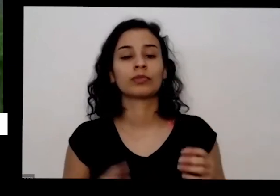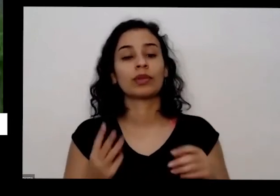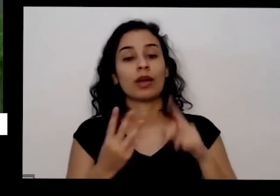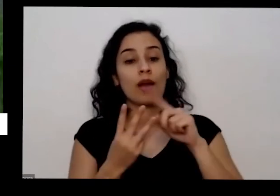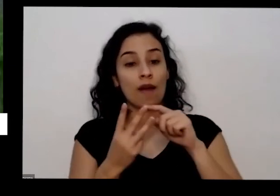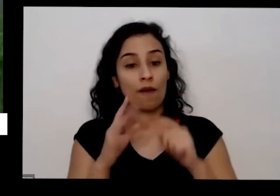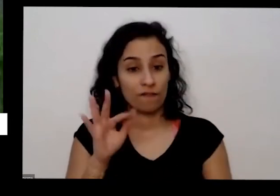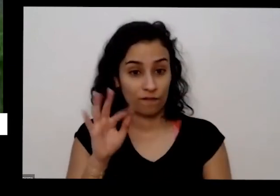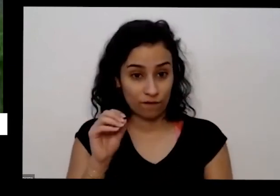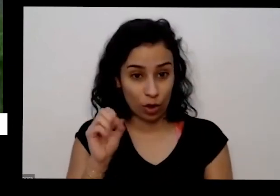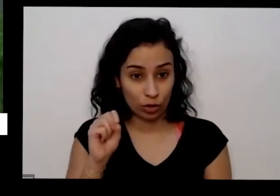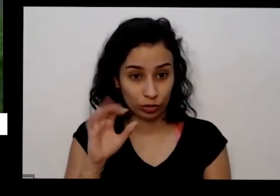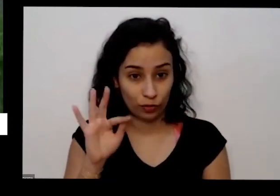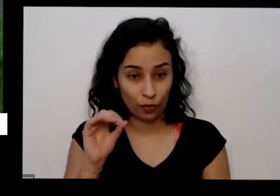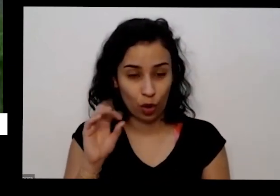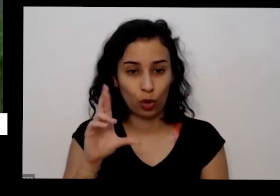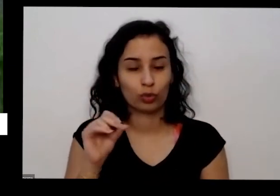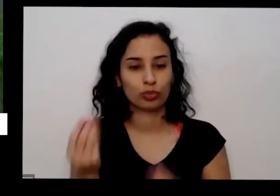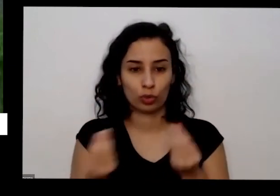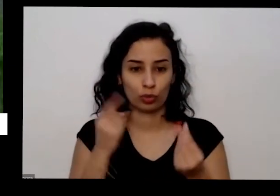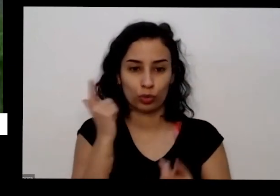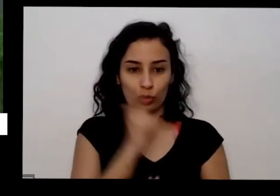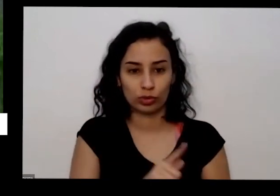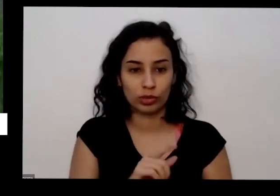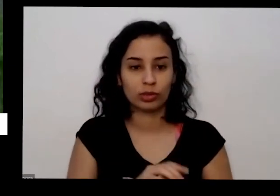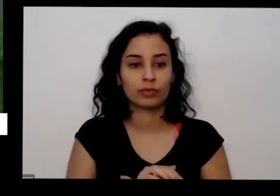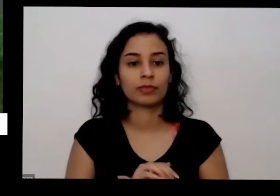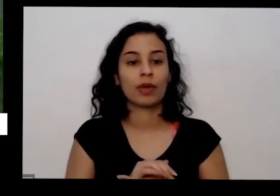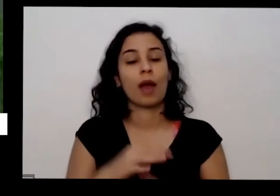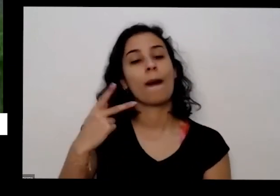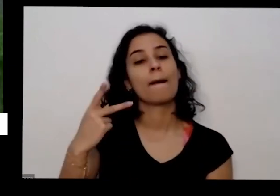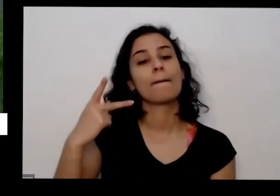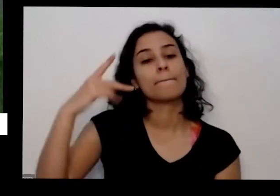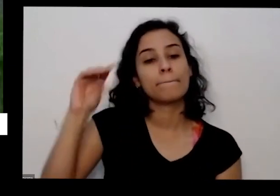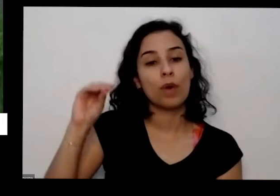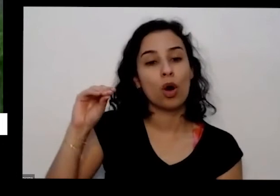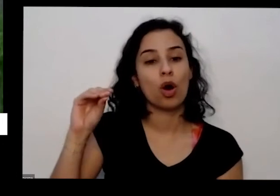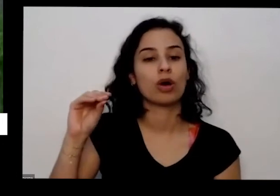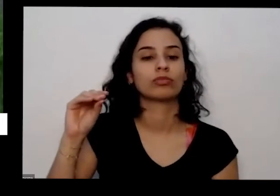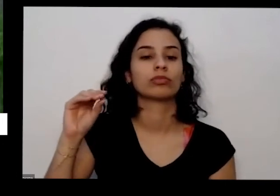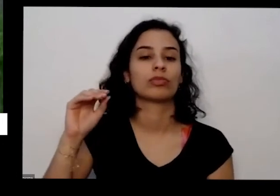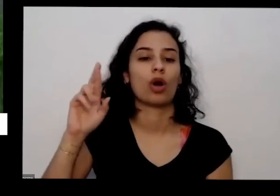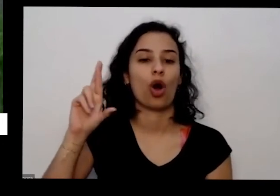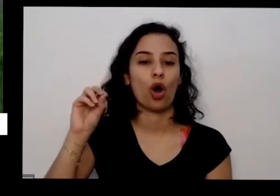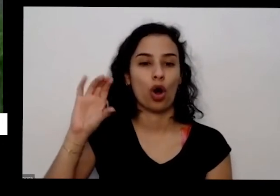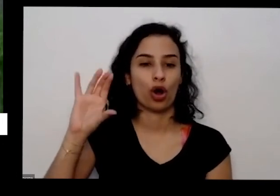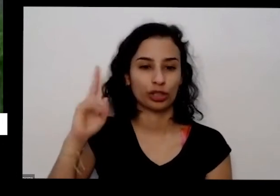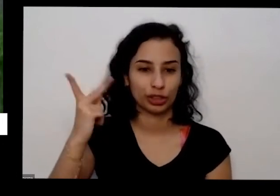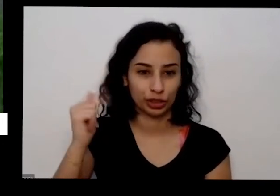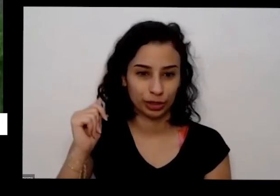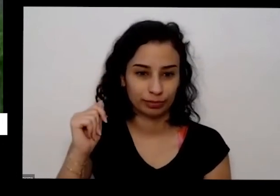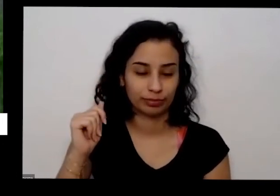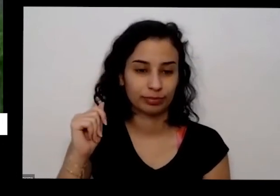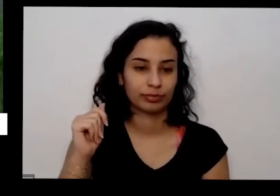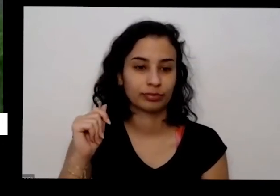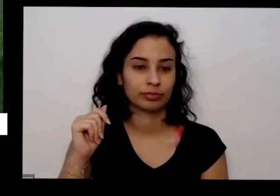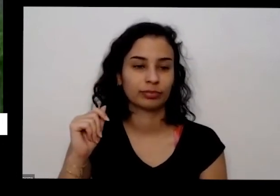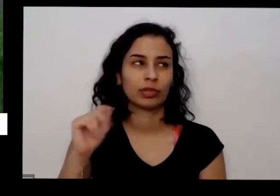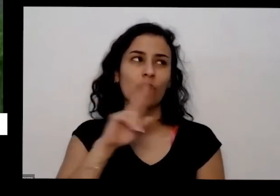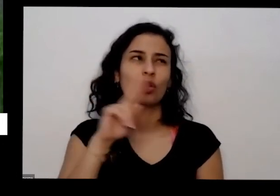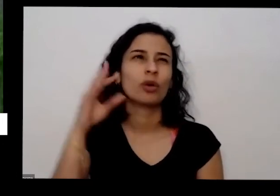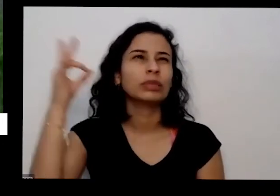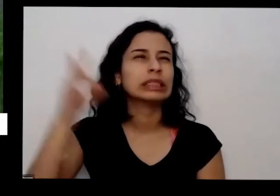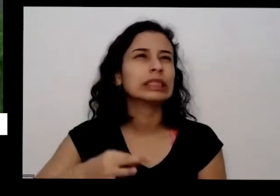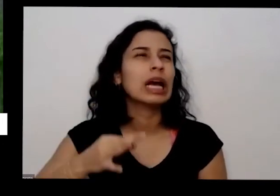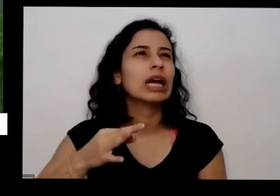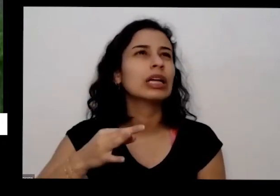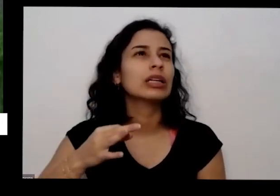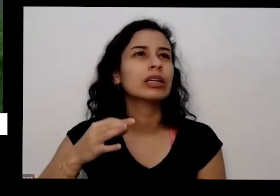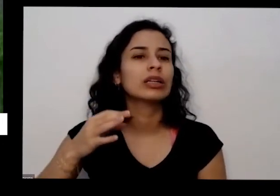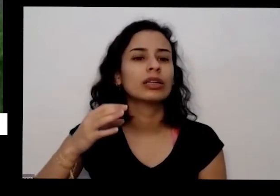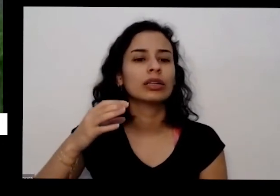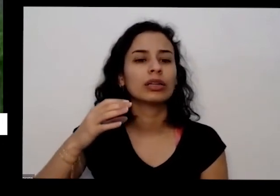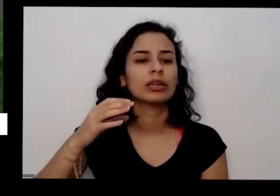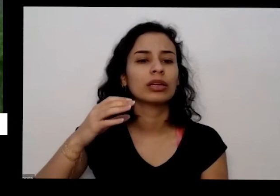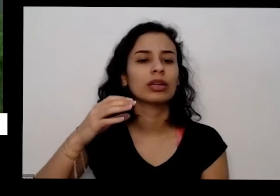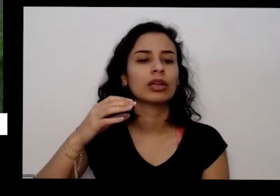de utilizar é o pó de rocha é uma rocha é o nome nome certo R7 desse especificamente de rocha que